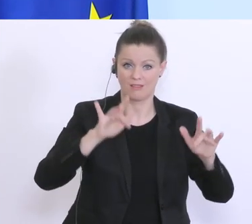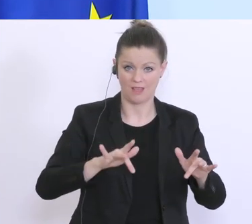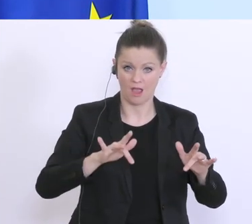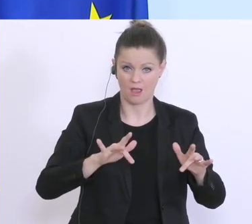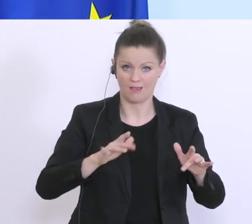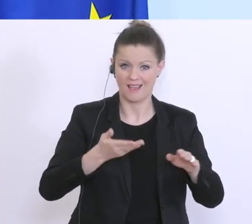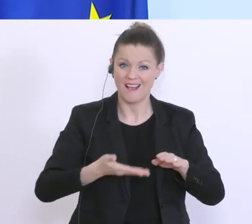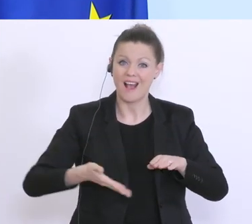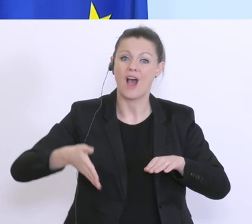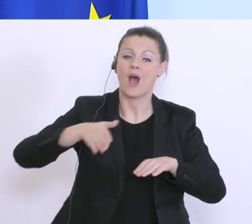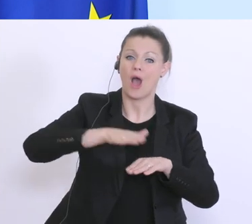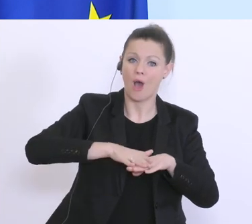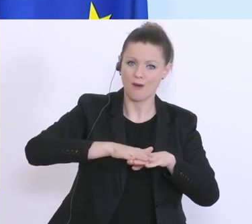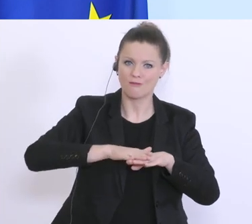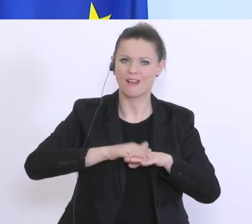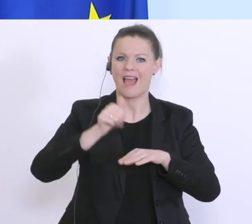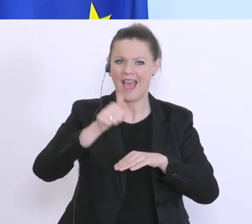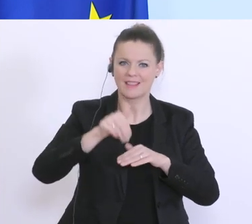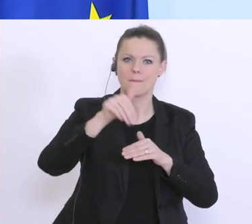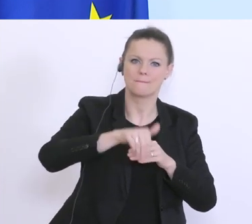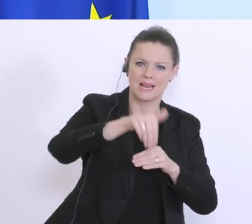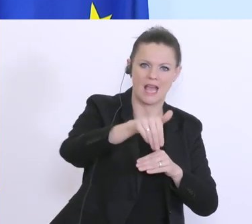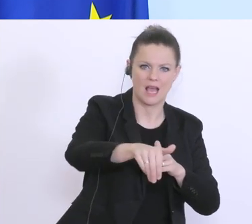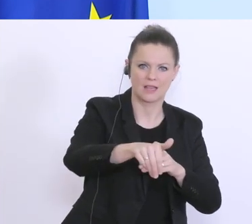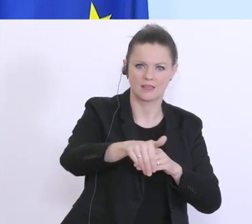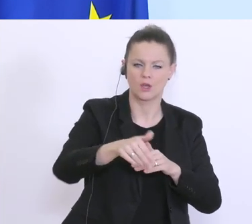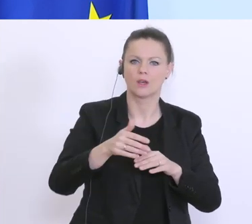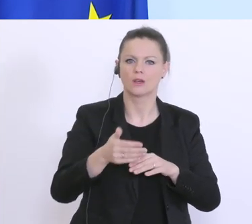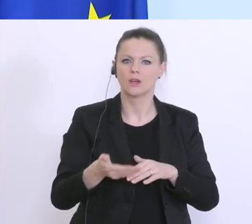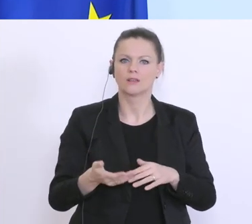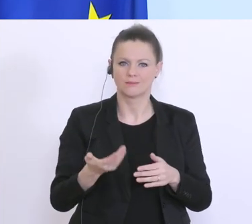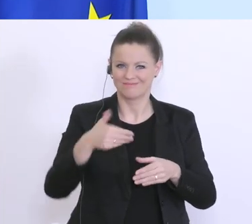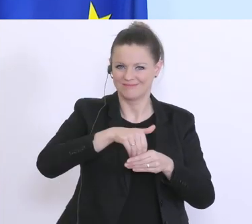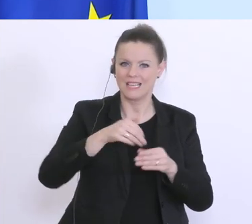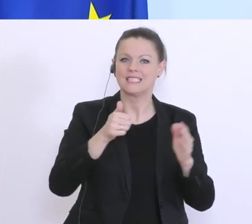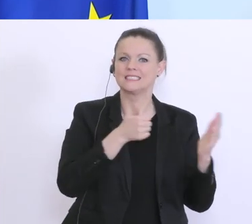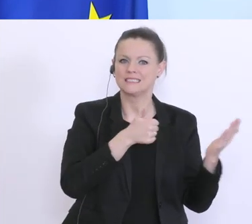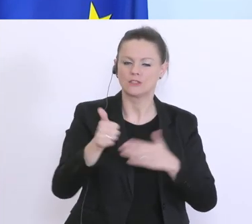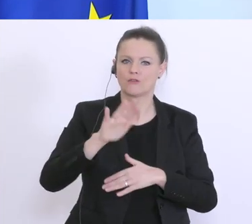insgesamt 1 Milliarde Euro, um ca. 625 Millionen Euro. Gut, Danke